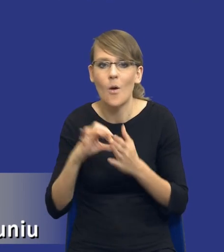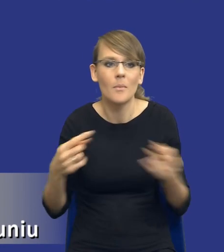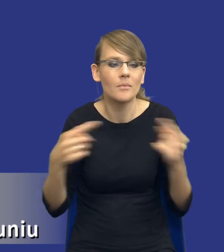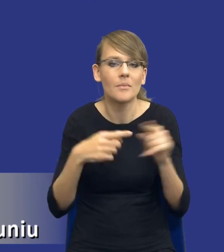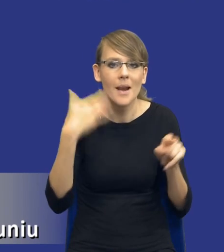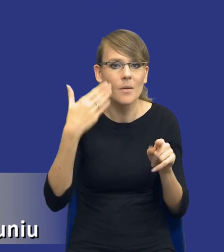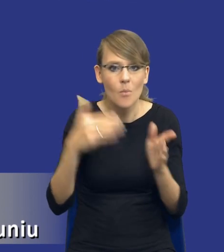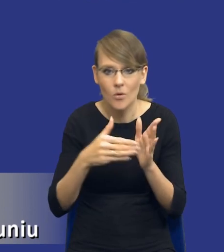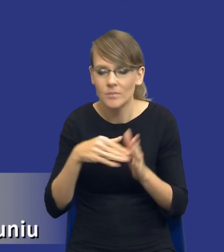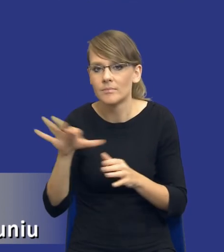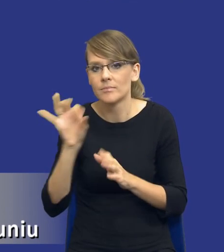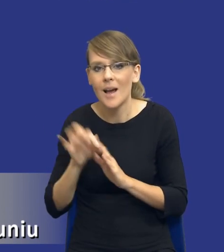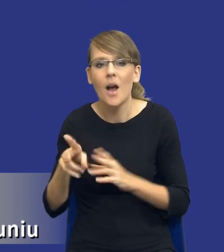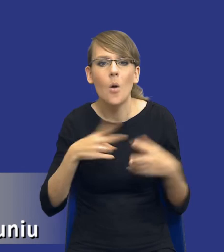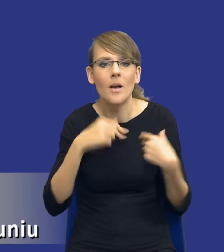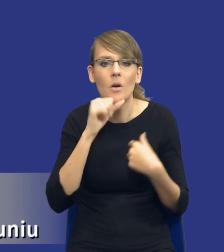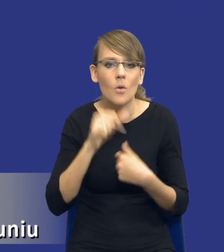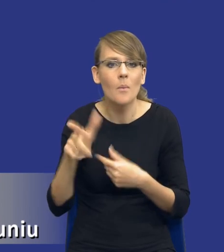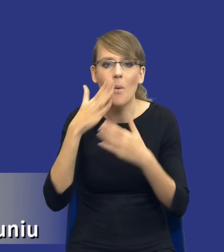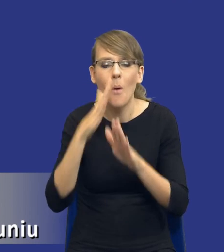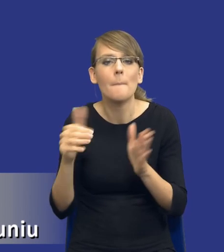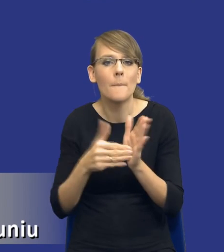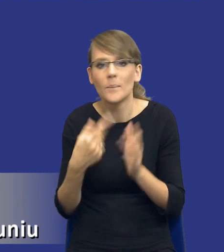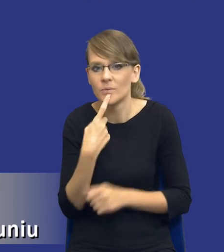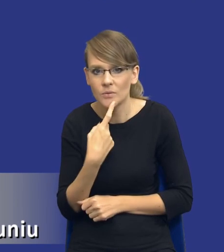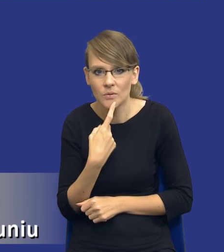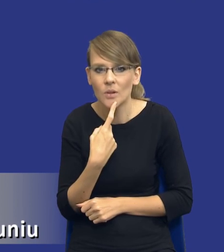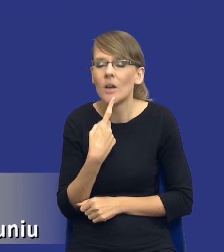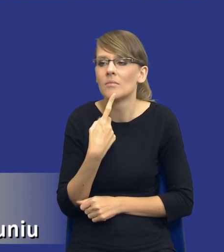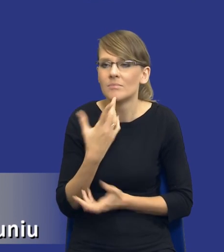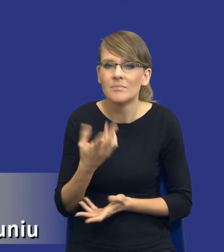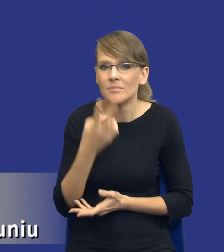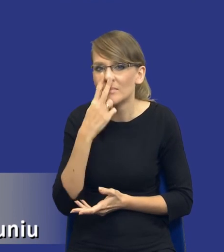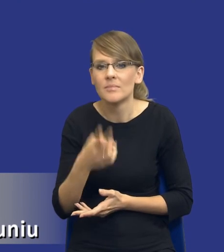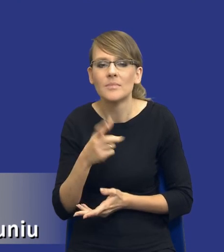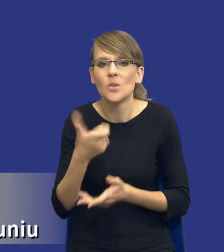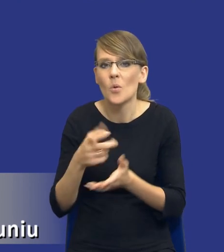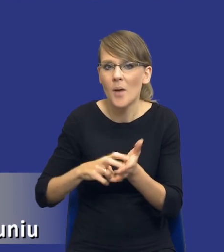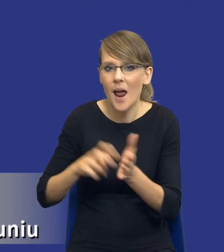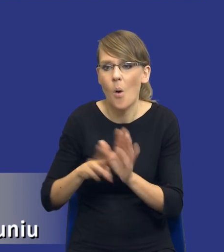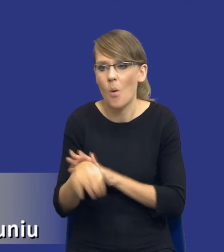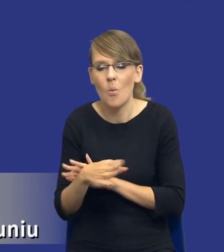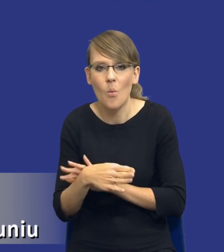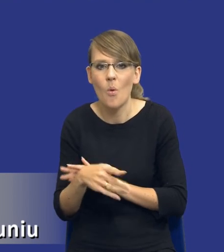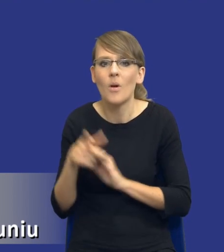Komisja Europejska wskazuje, że potrzeba jest odzwierciedleniem luki w zdolnościach sektora publicznego do realizowania swoich zadań.